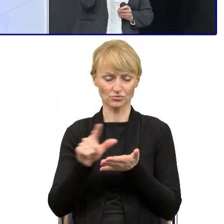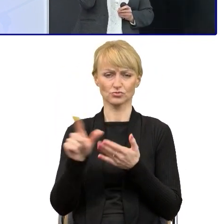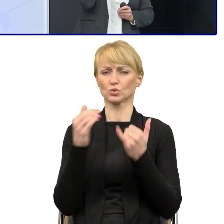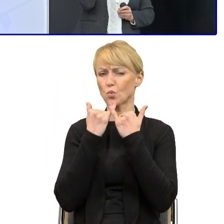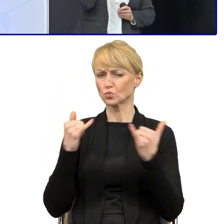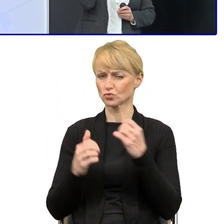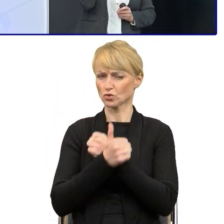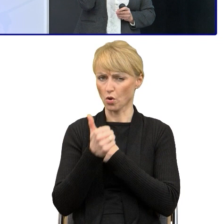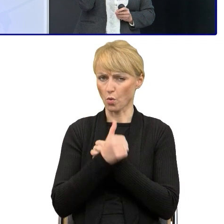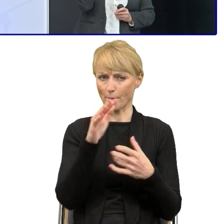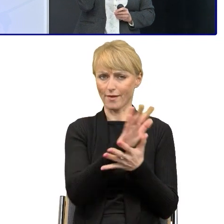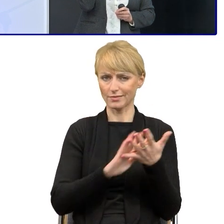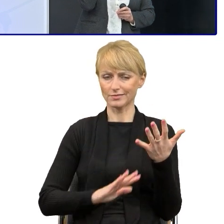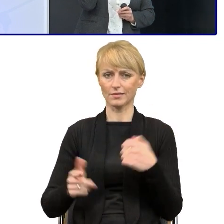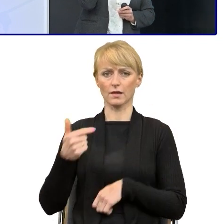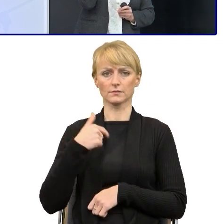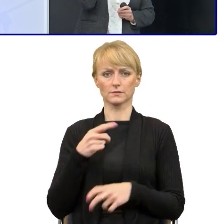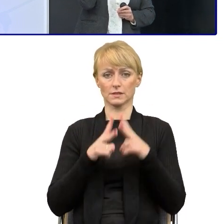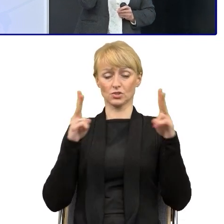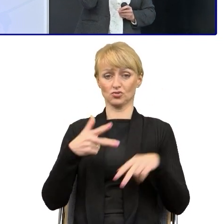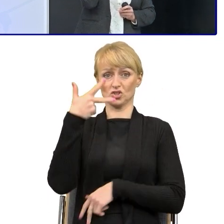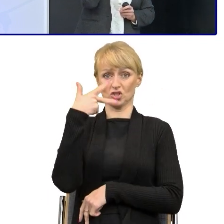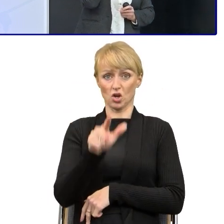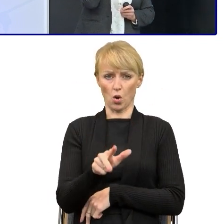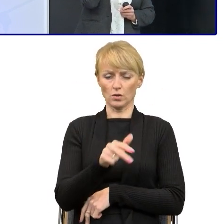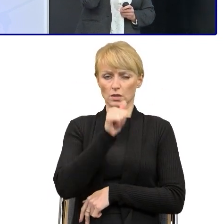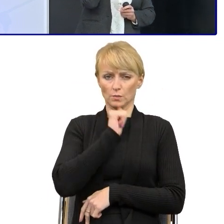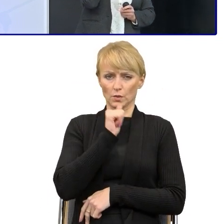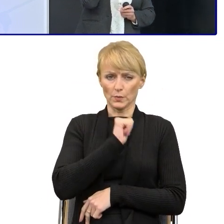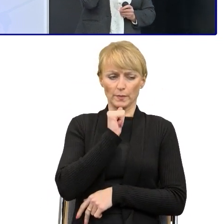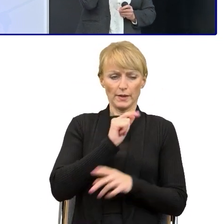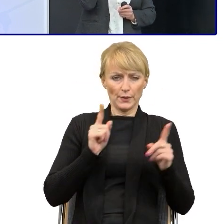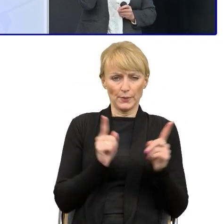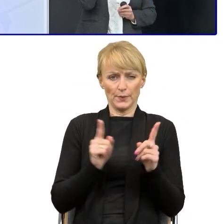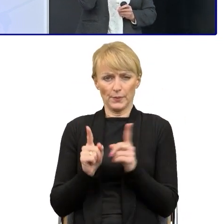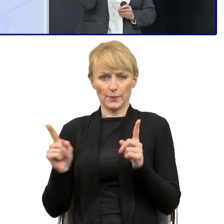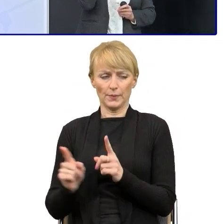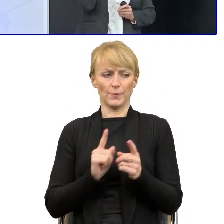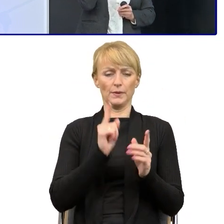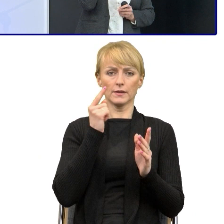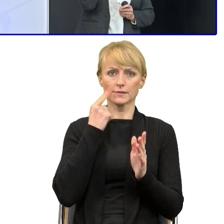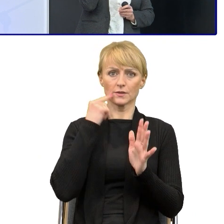Ja przez trzy tygodnie to upraszczałam. Najpierw próbowałam zrozumieć, o co w tych tekstach chodzi,